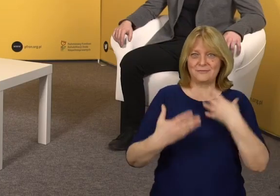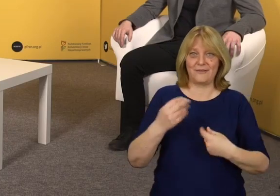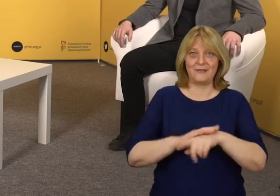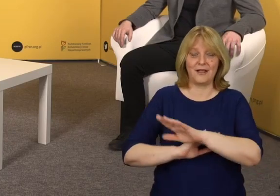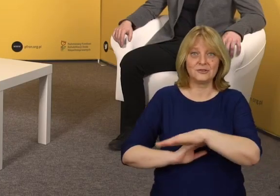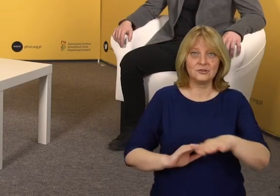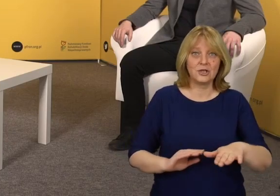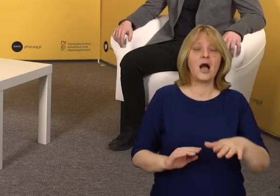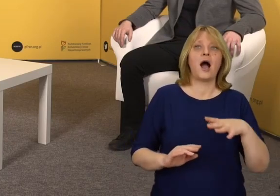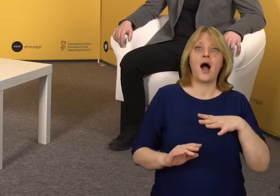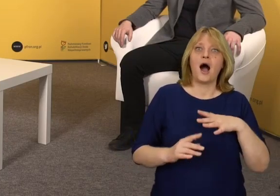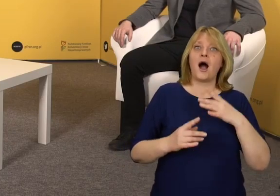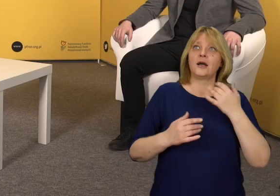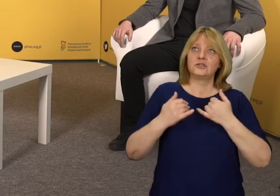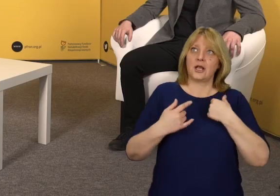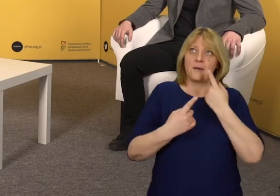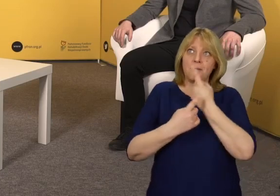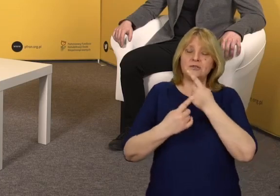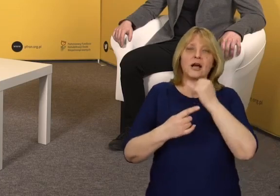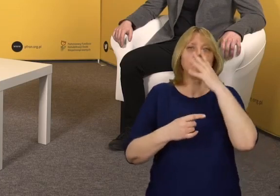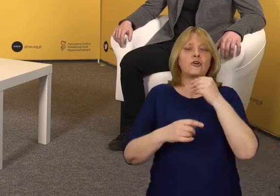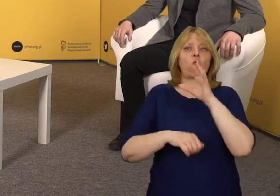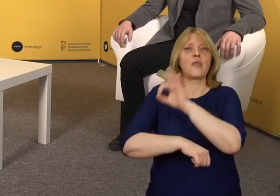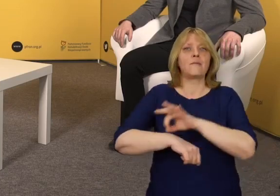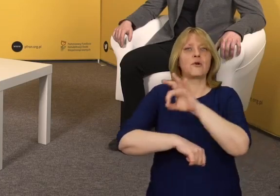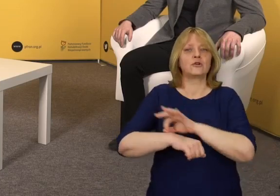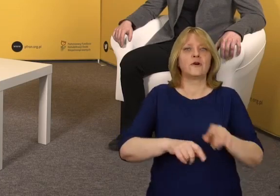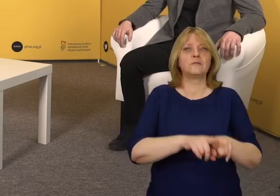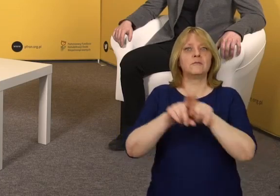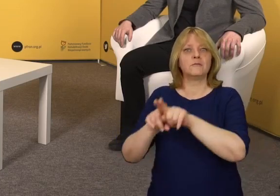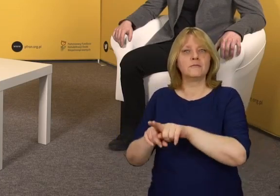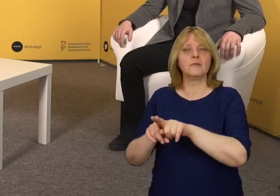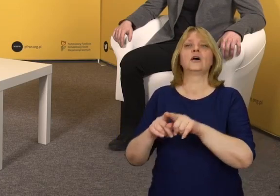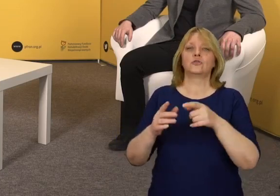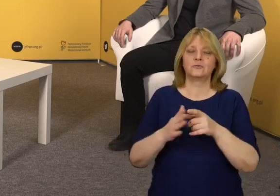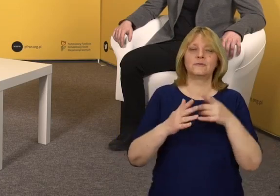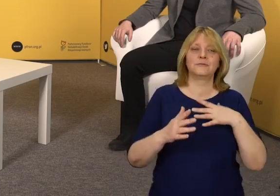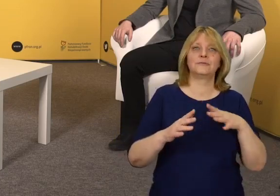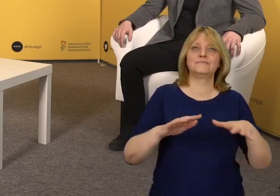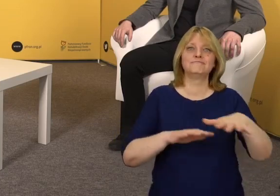biorąc pod uwagę uniwersalne projektowanie powinniśmy myśleć o przestrzeni,